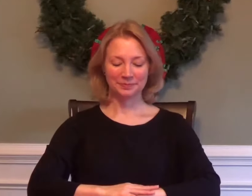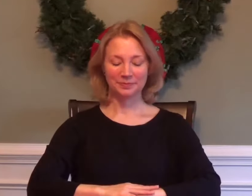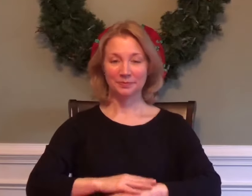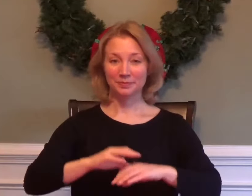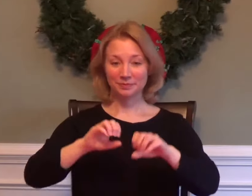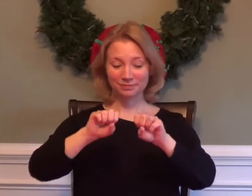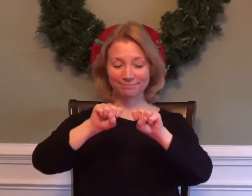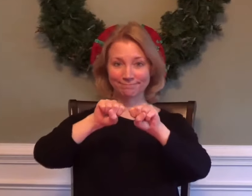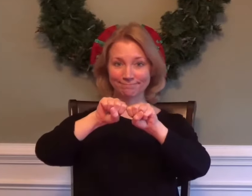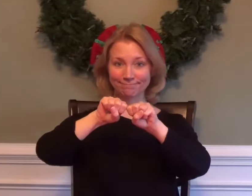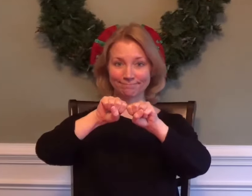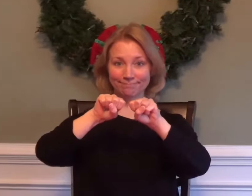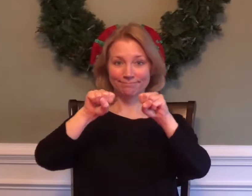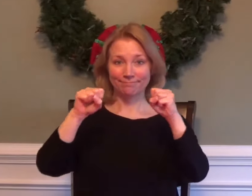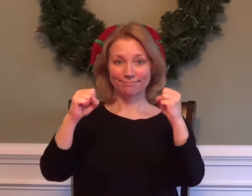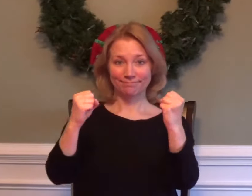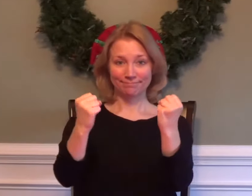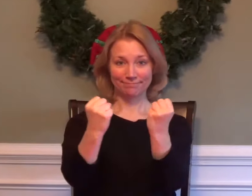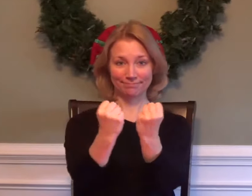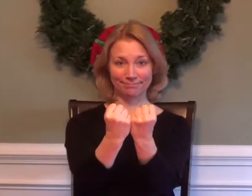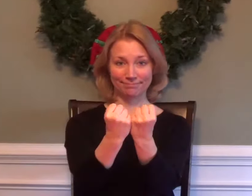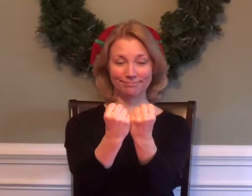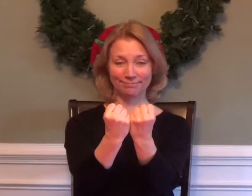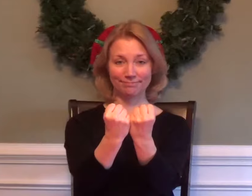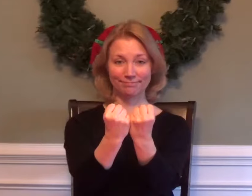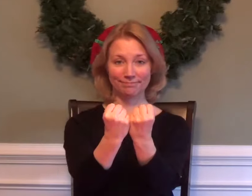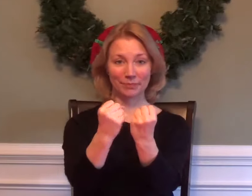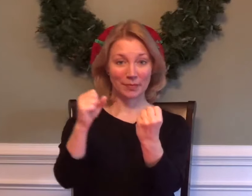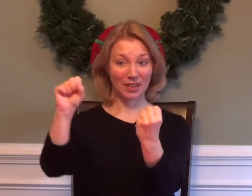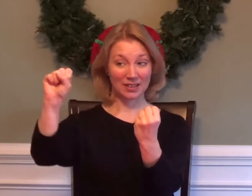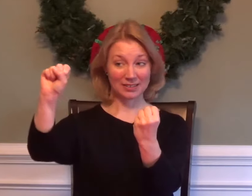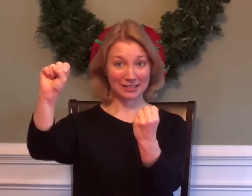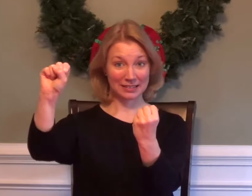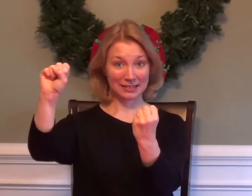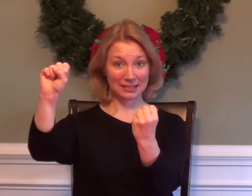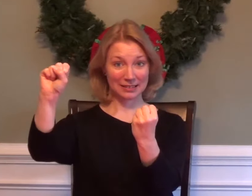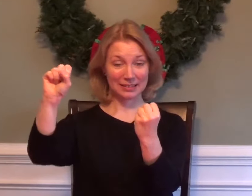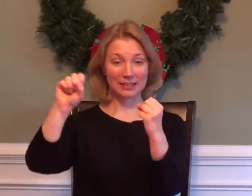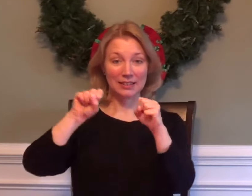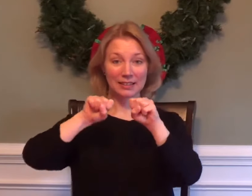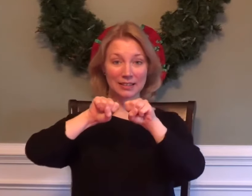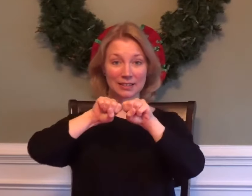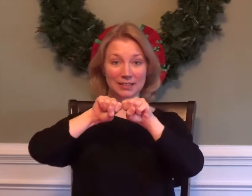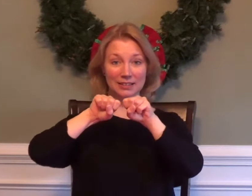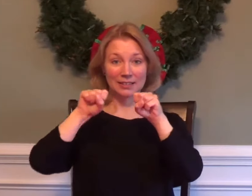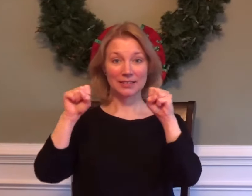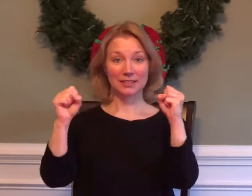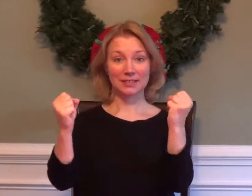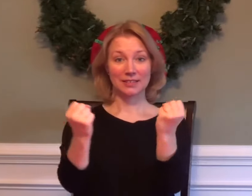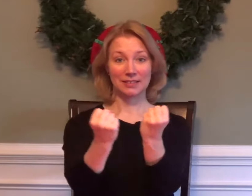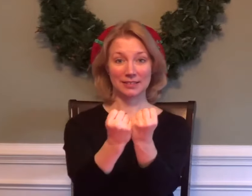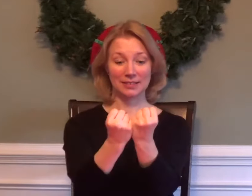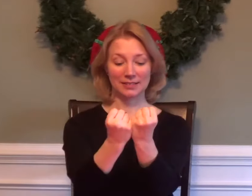SOCIOLOGY